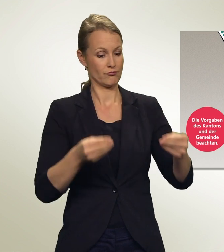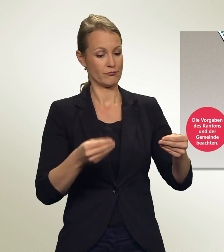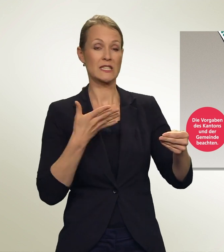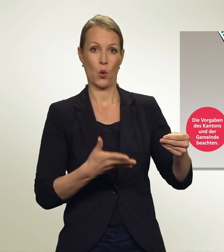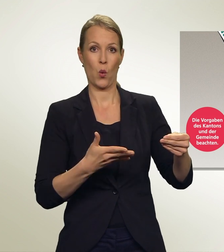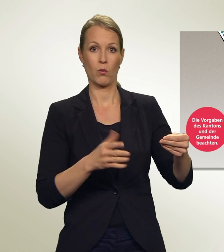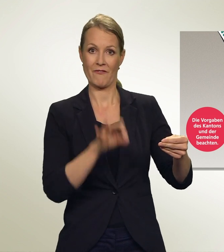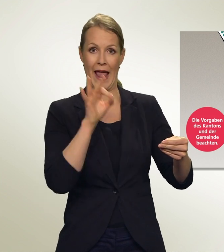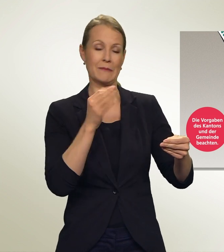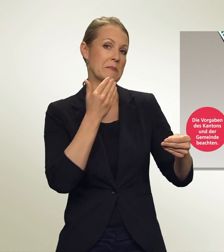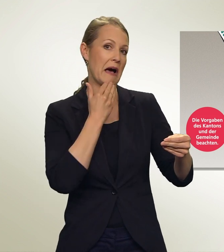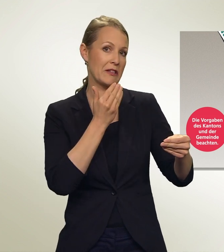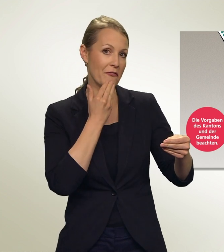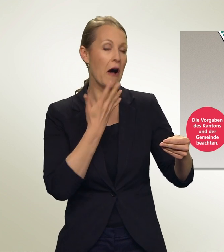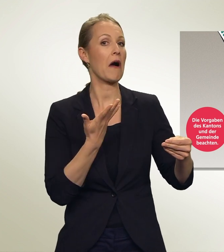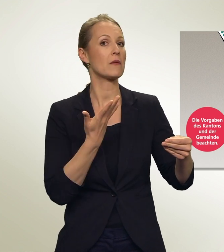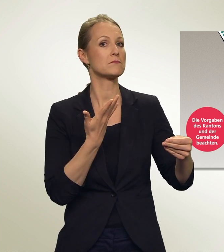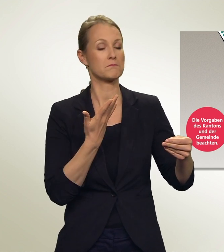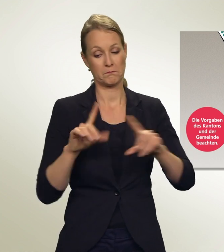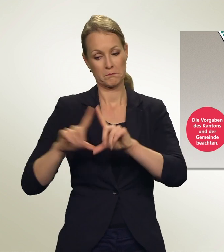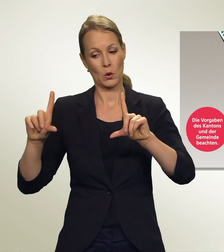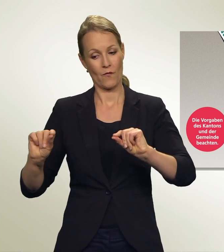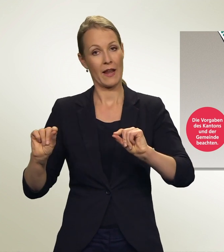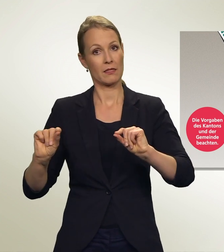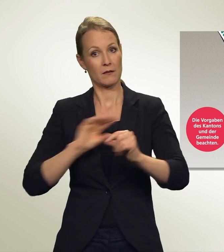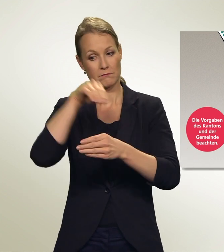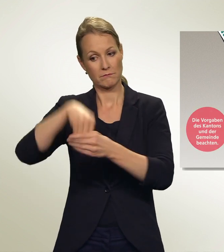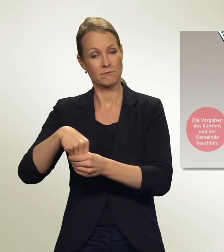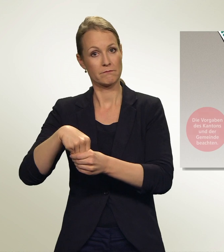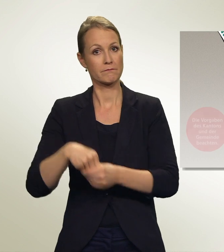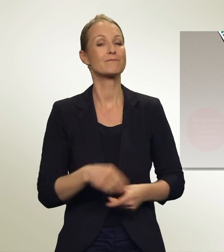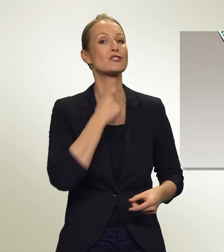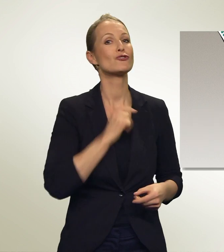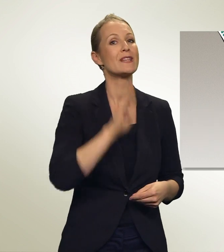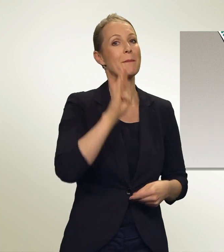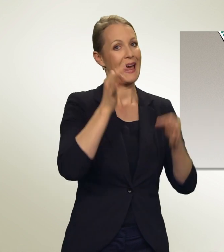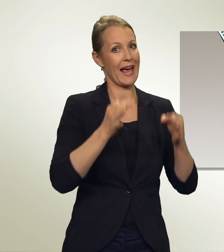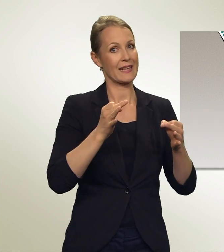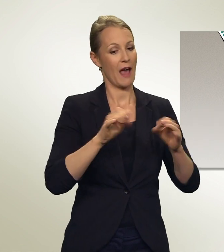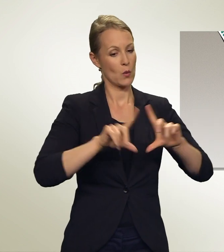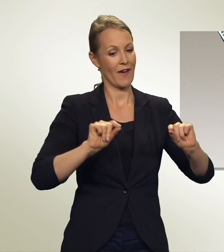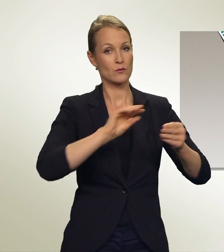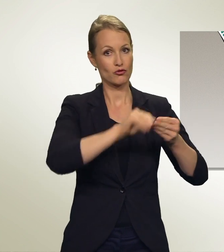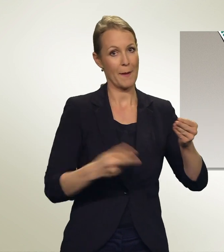Du steckst sie in das Wahlcouvert, unterschreibst den Stimmrechtsausweis. Dann kommt alles ins grössere Couvert — und fertig!